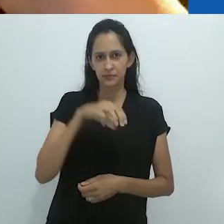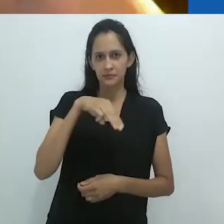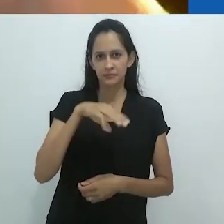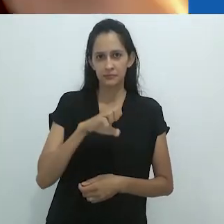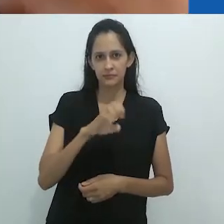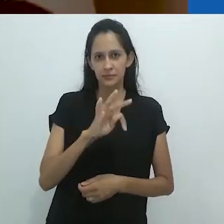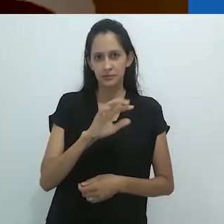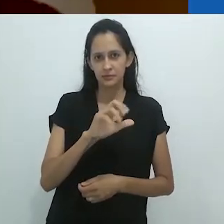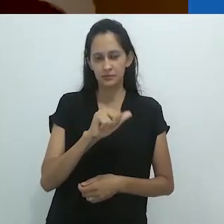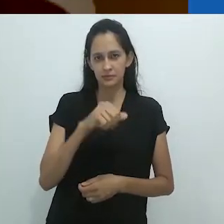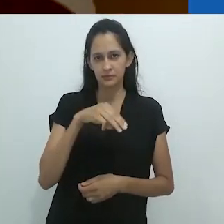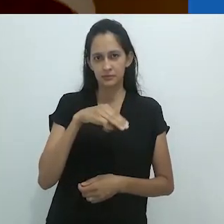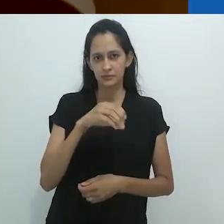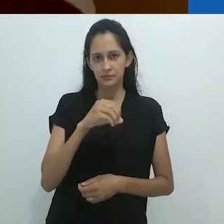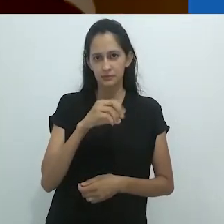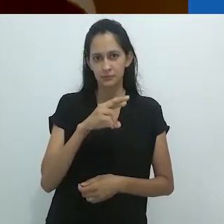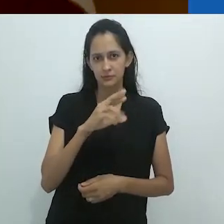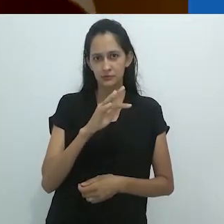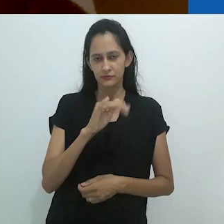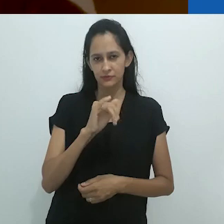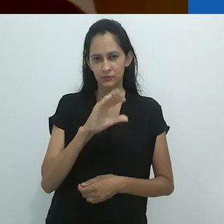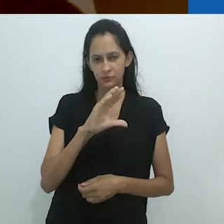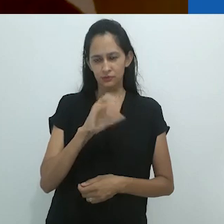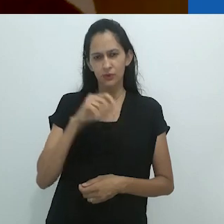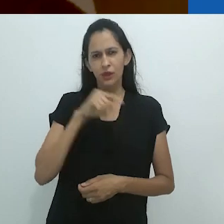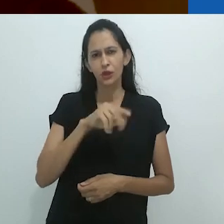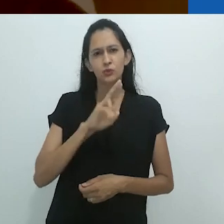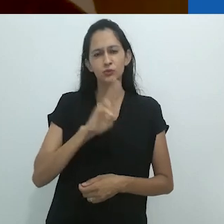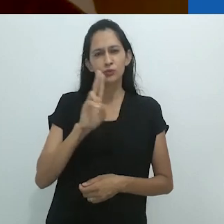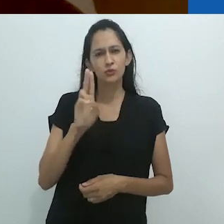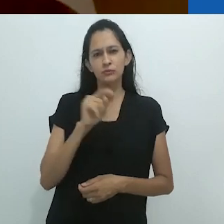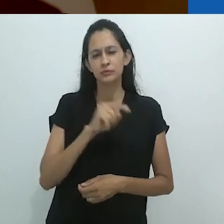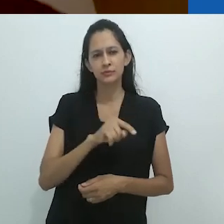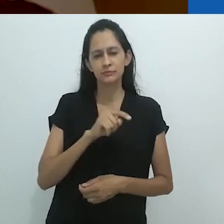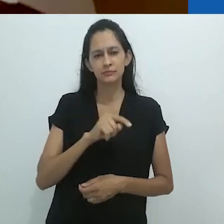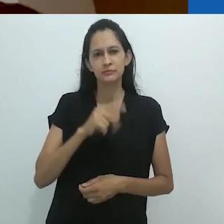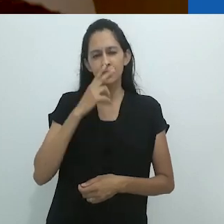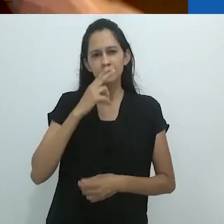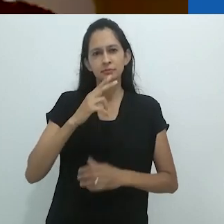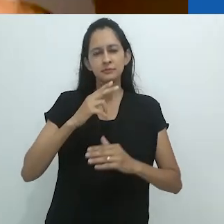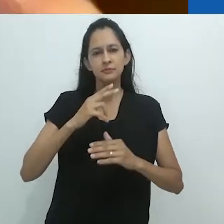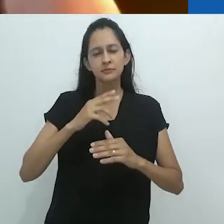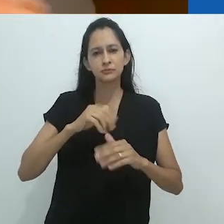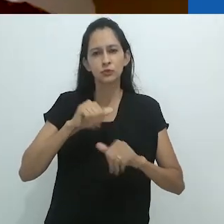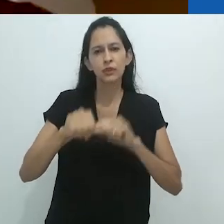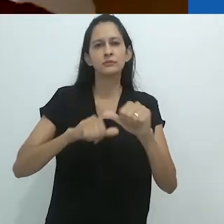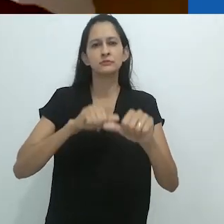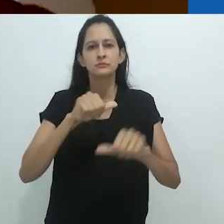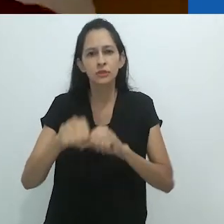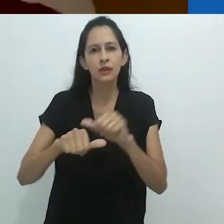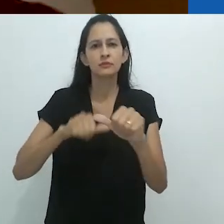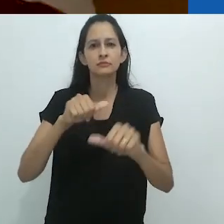Este é um nome que enfatiza o fluxo e a instabilidade,